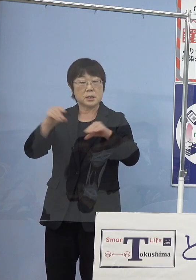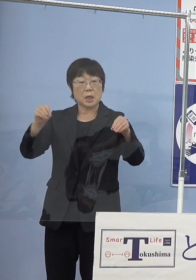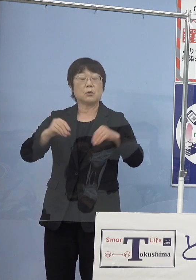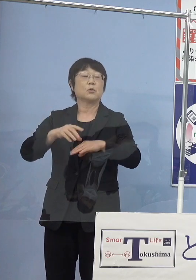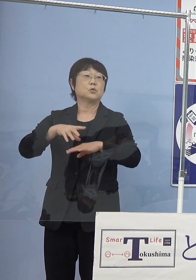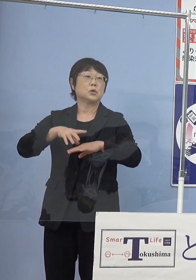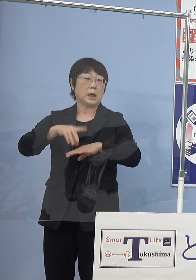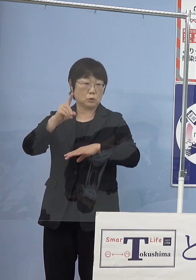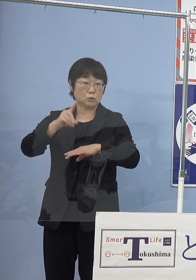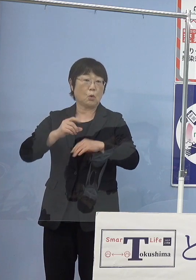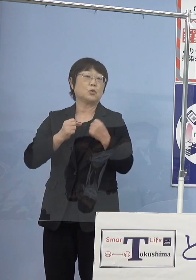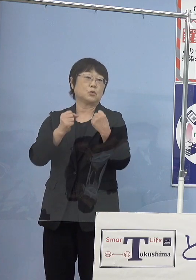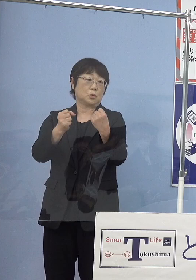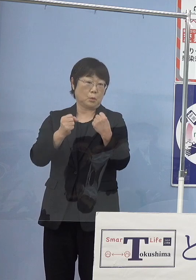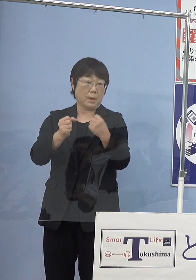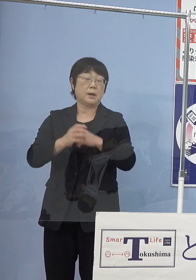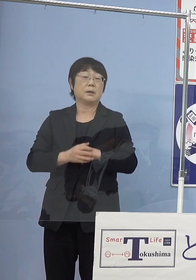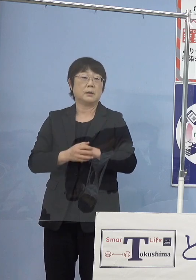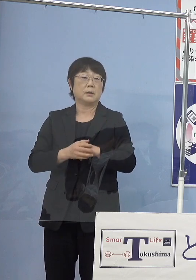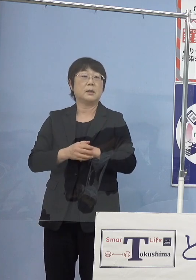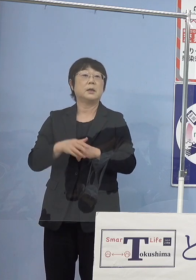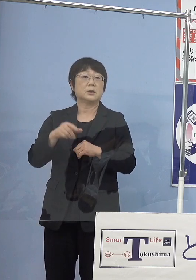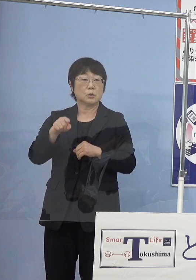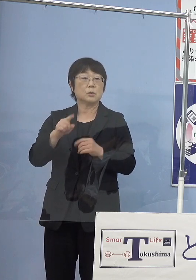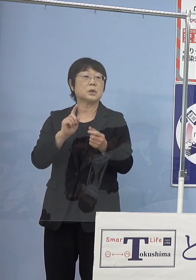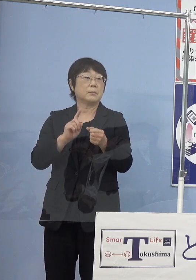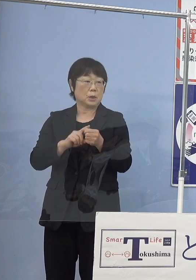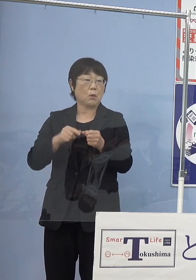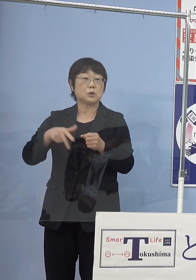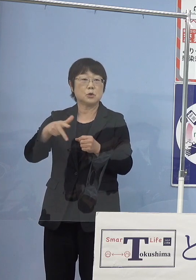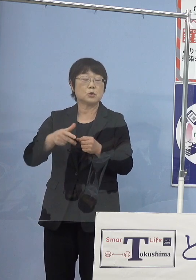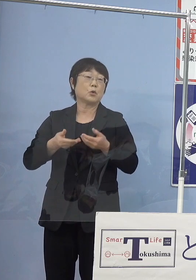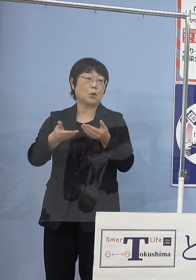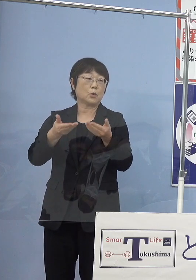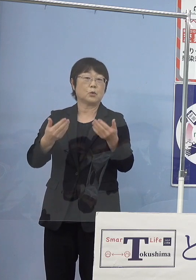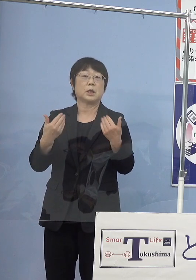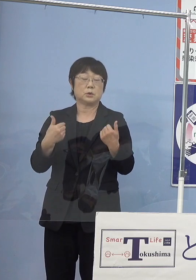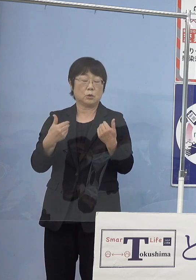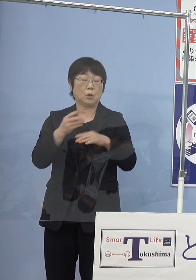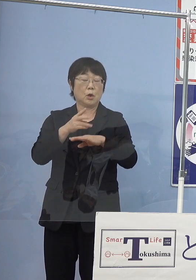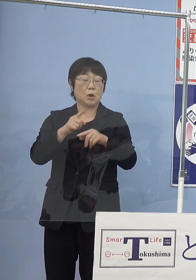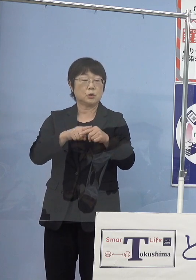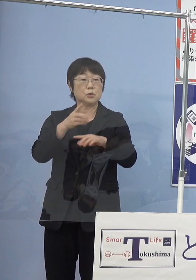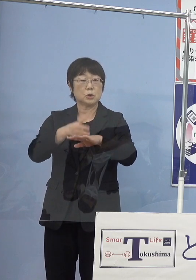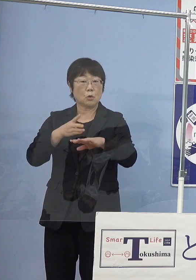当然水素の供給が必要なので 先ほど中四国初と申し上げた